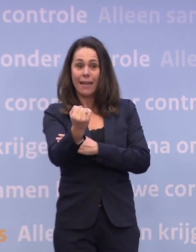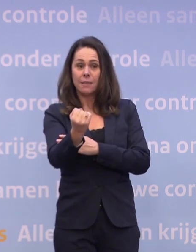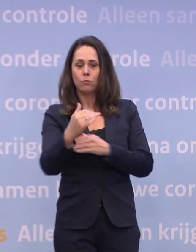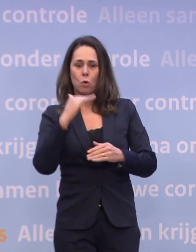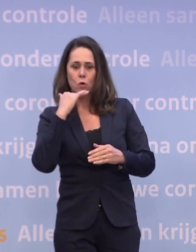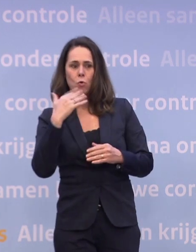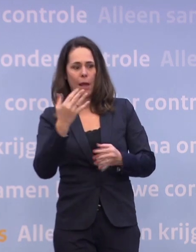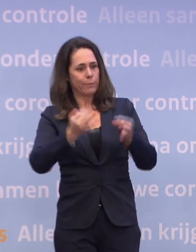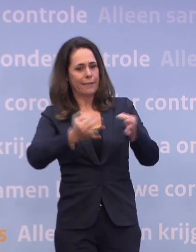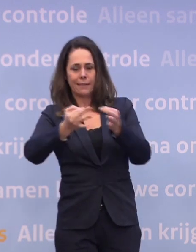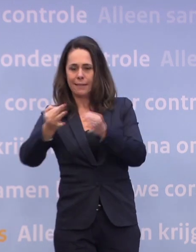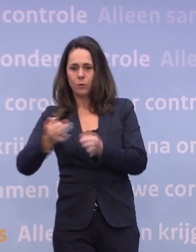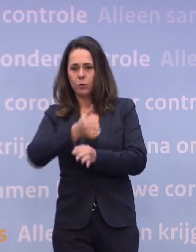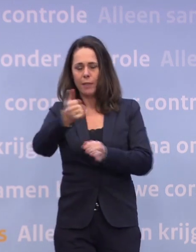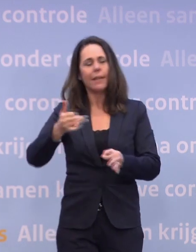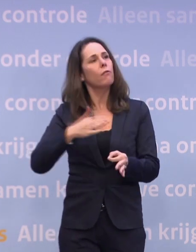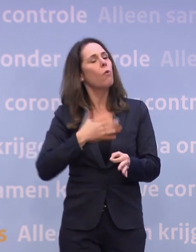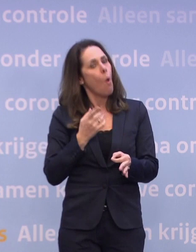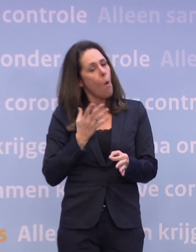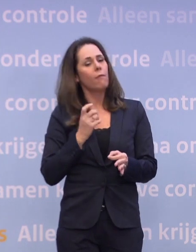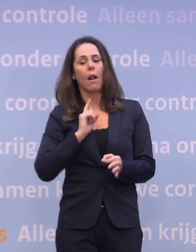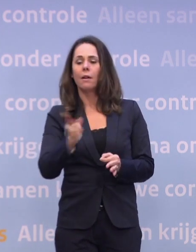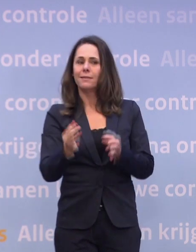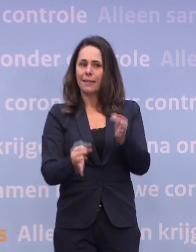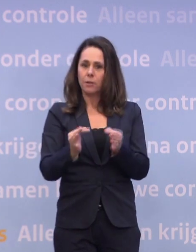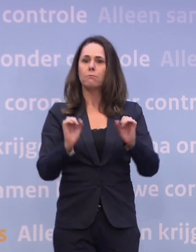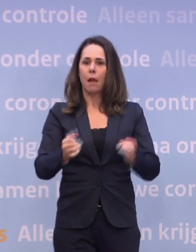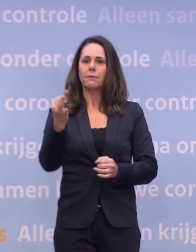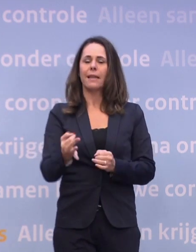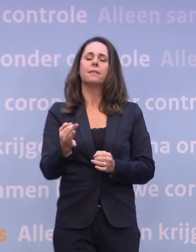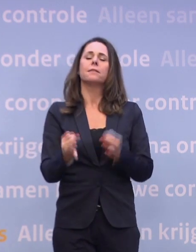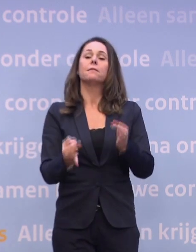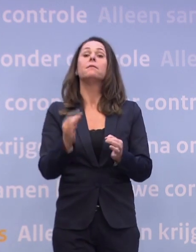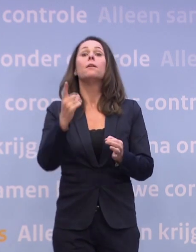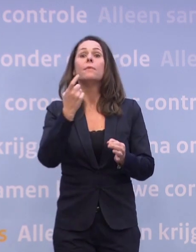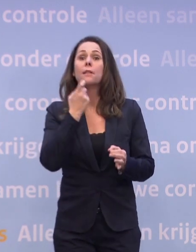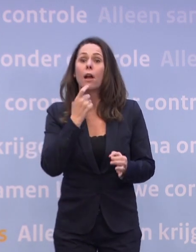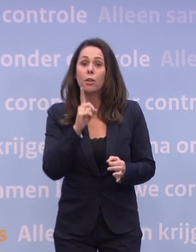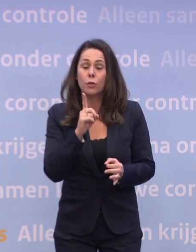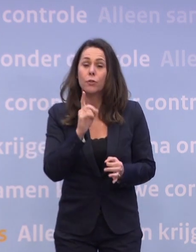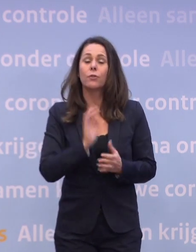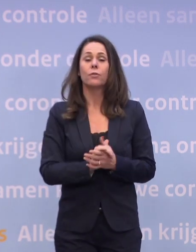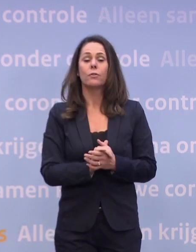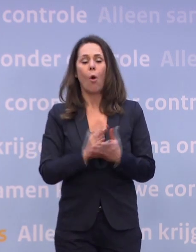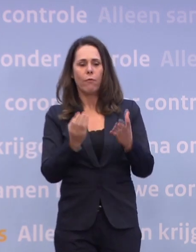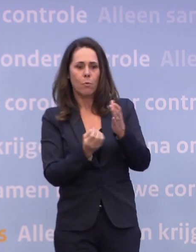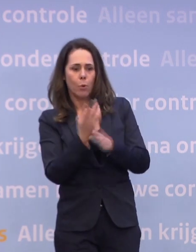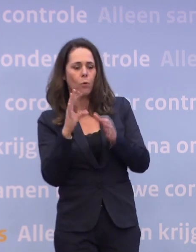...om iedereen die op een idee komt om zich te laten testen, om die ook te laten testen. Als die klachten heeft of naar voren komt uit bron- en contactonderzoek of uit de app.